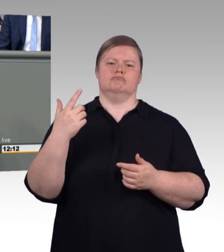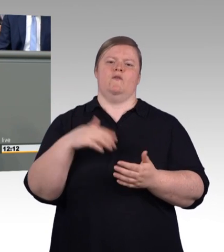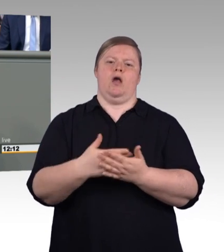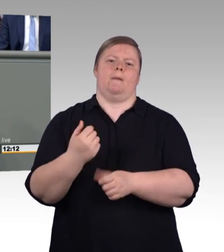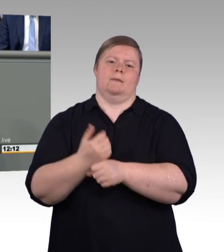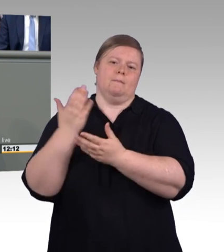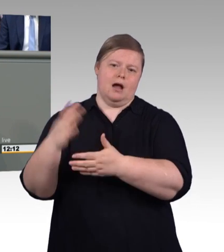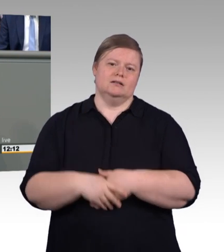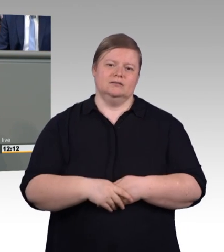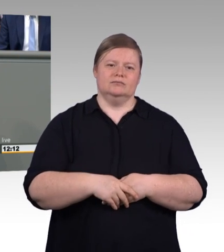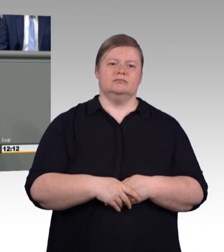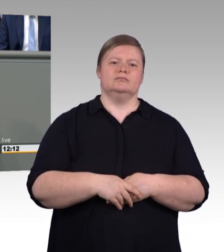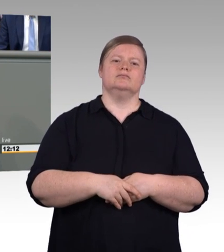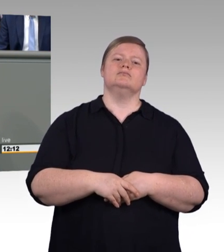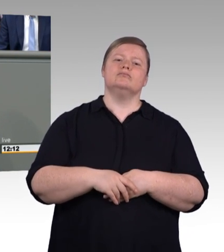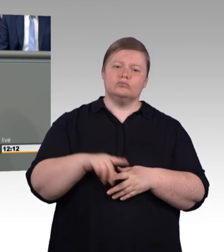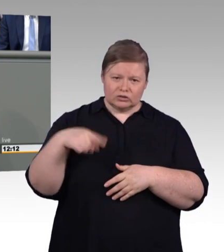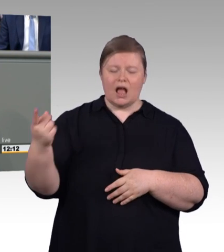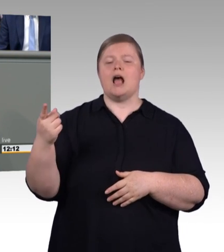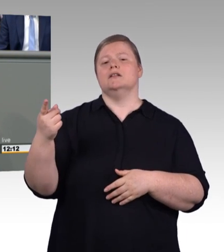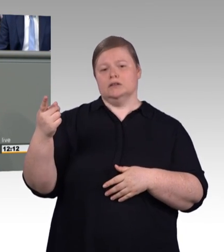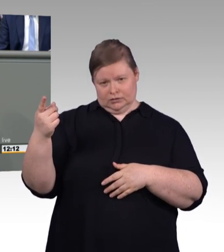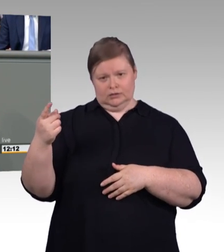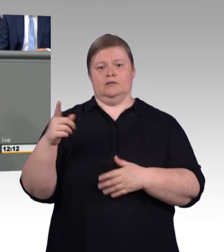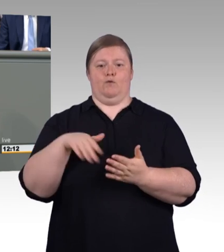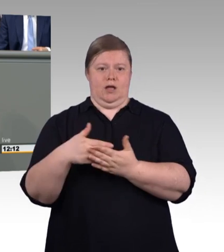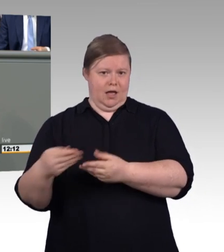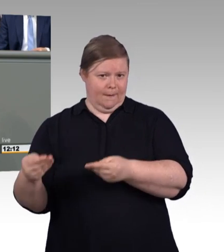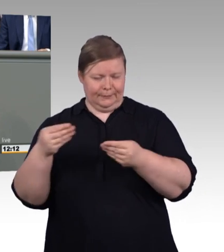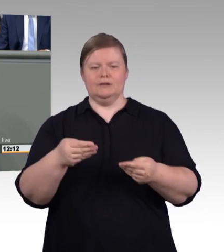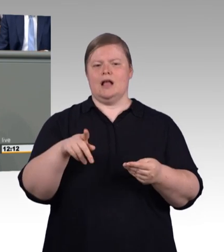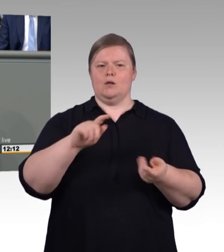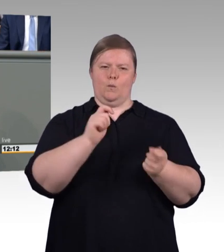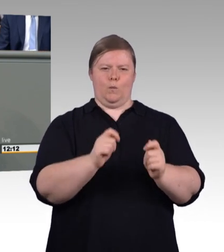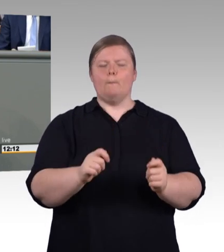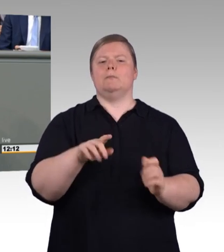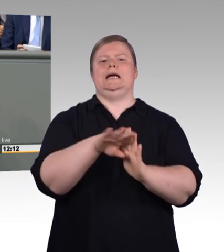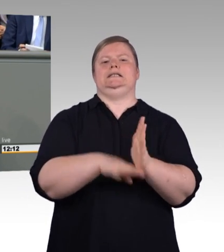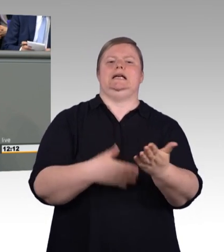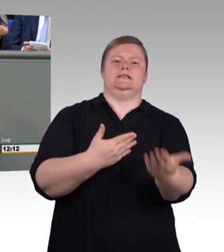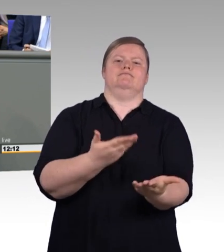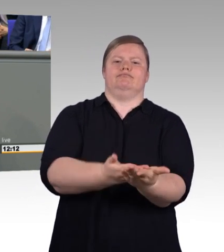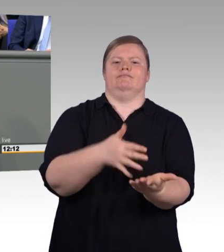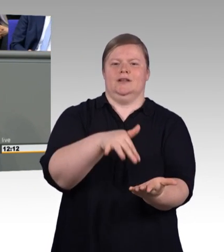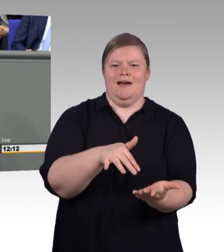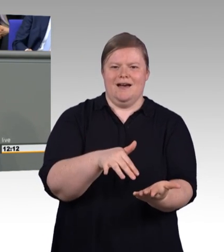dann gilt eure Einigung und nicht das Gesetz. Und wenn wir dann sagen, dass nur fünf Prozent, so wenige davon betroffen sind,